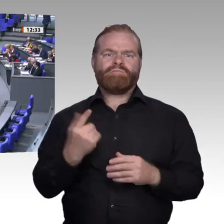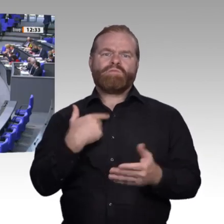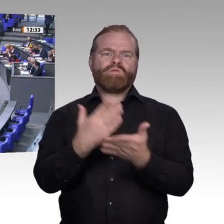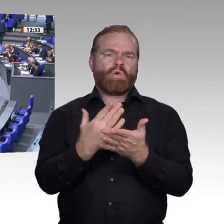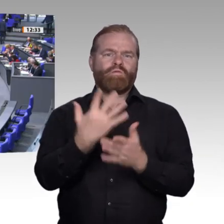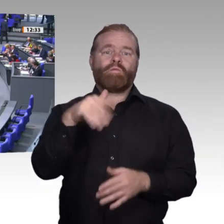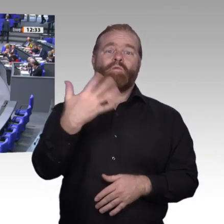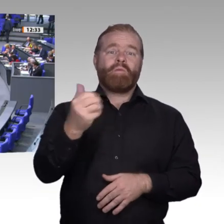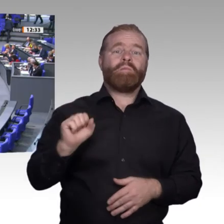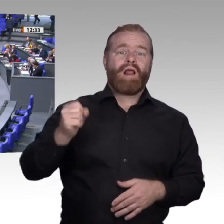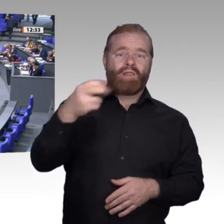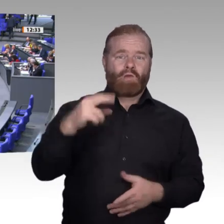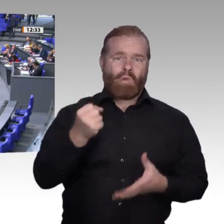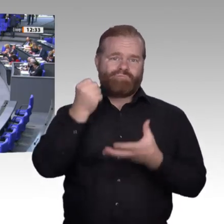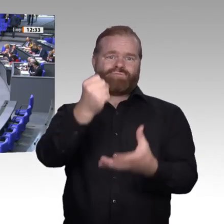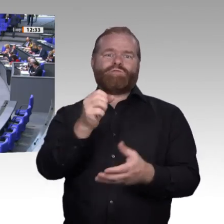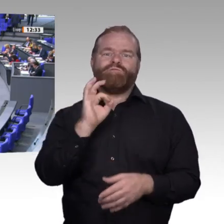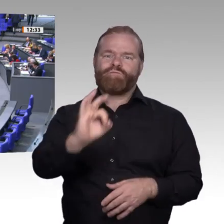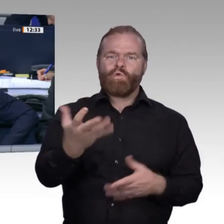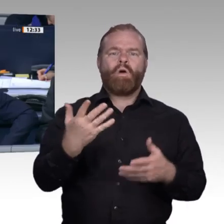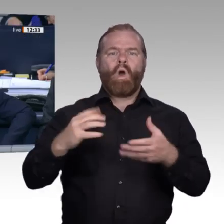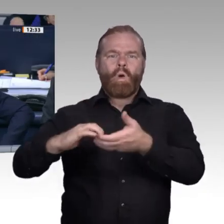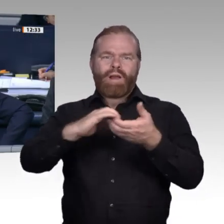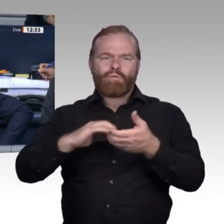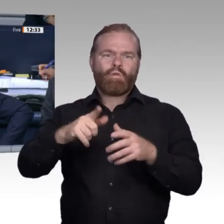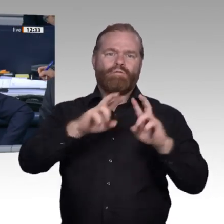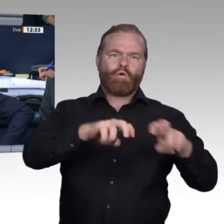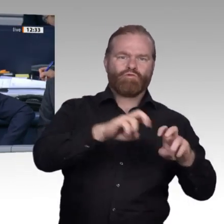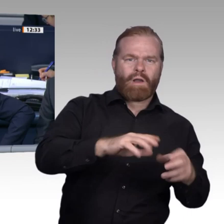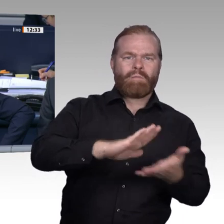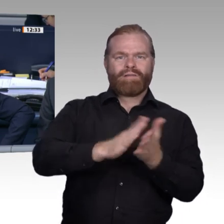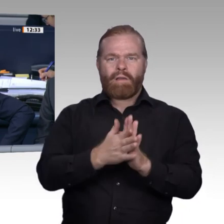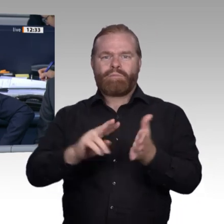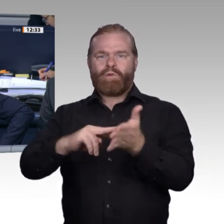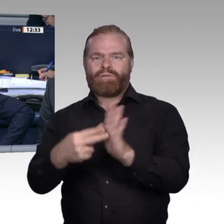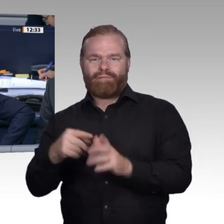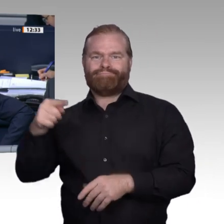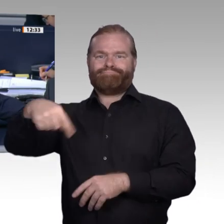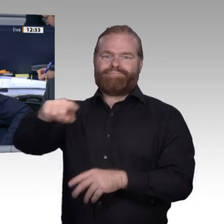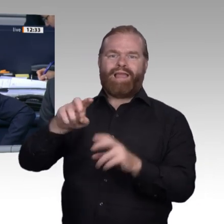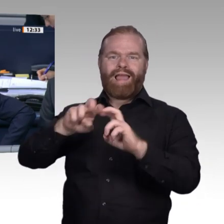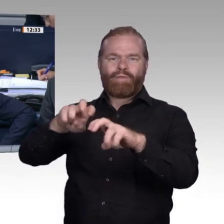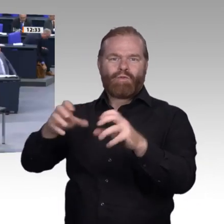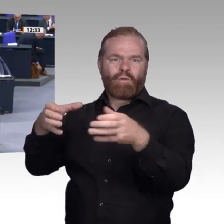Vielen Dank, Frau Kollegin Lezius. – Als letzter Redner zu diesem Tagesordnungspunkt spricht der Kollege Stephan Albani, CDU/ CSU-Fraktion.